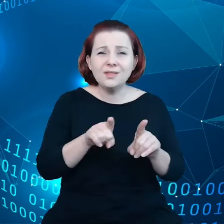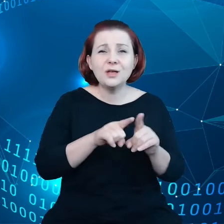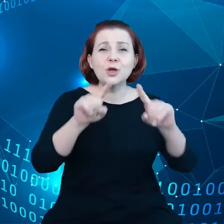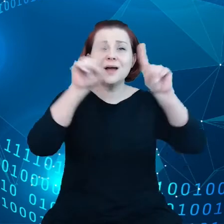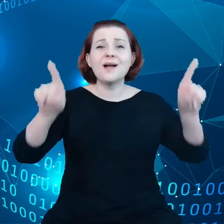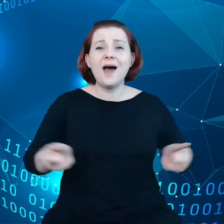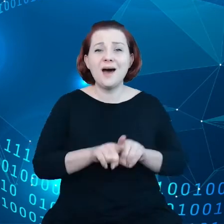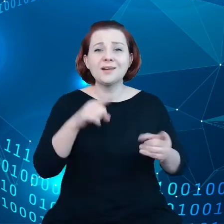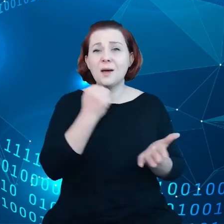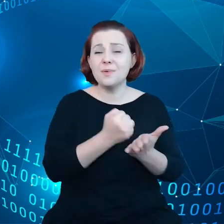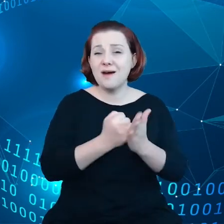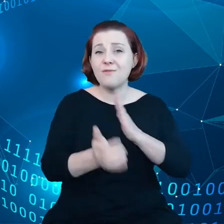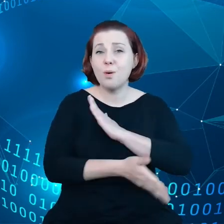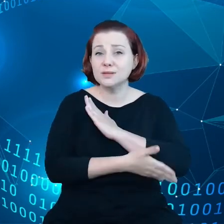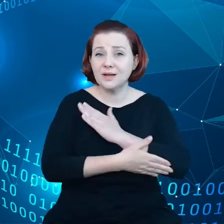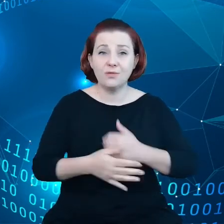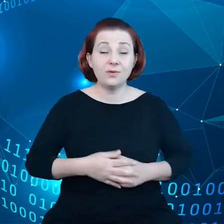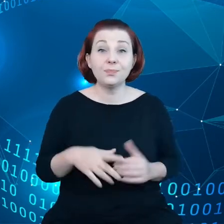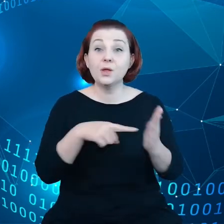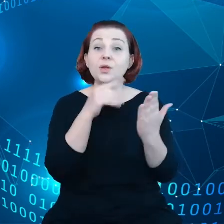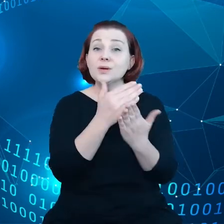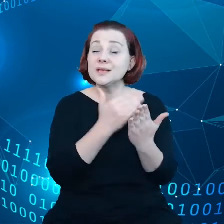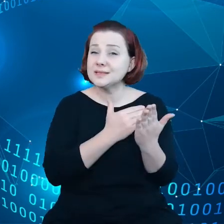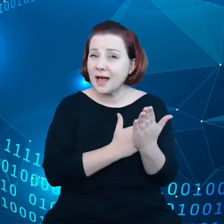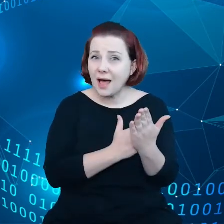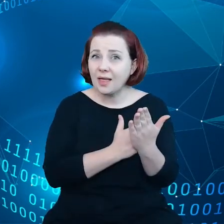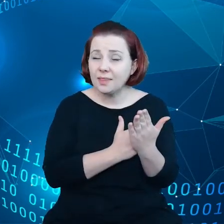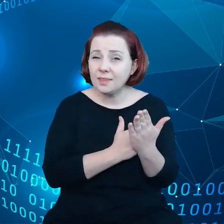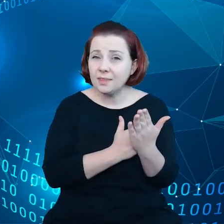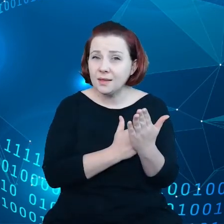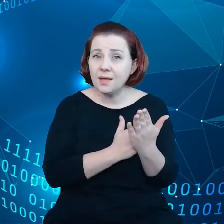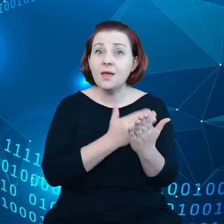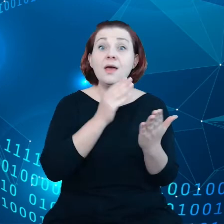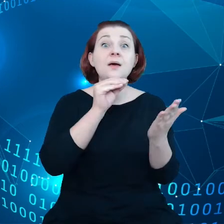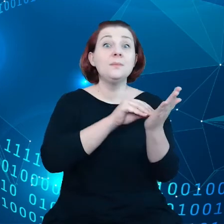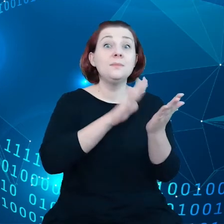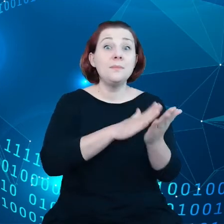Te zasady będą zwracały uwagę na dostęp do Internetu, bezpieczne